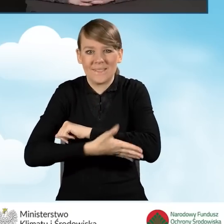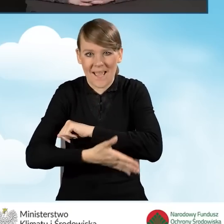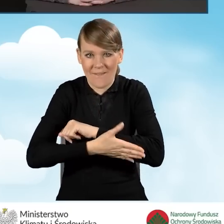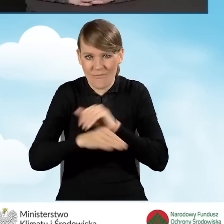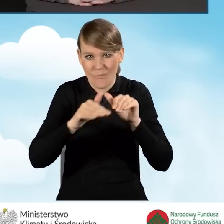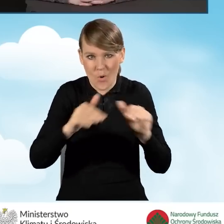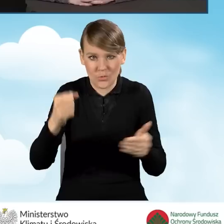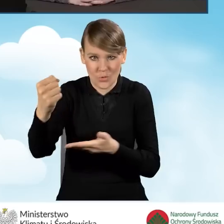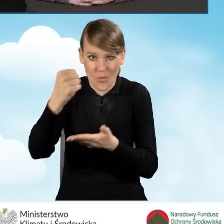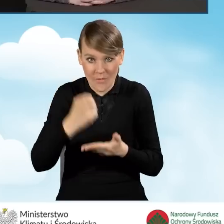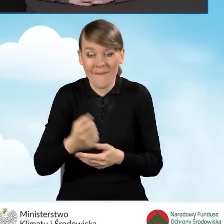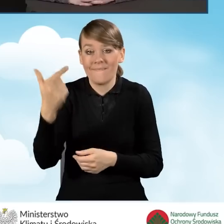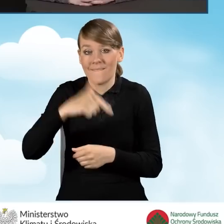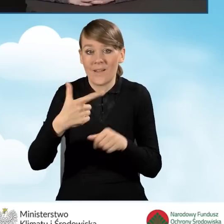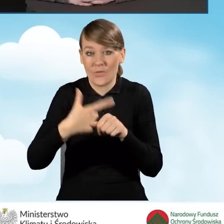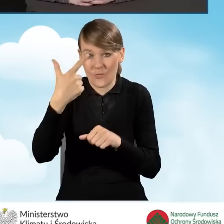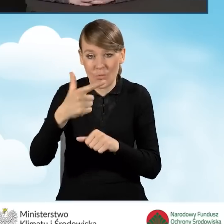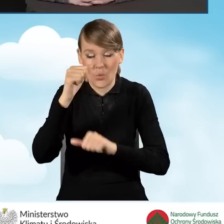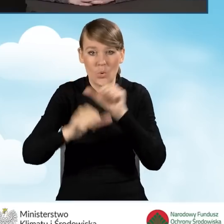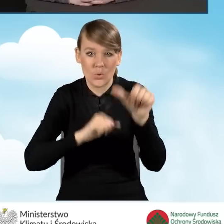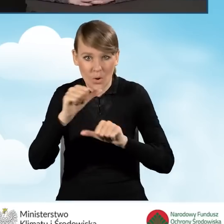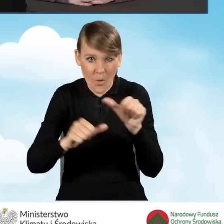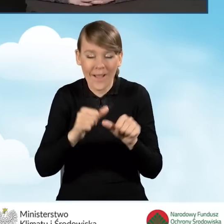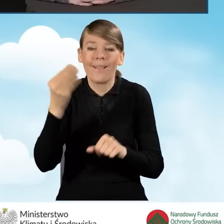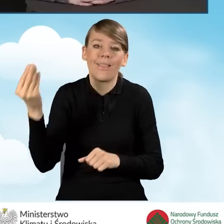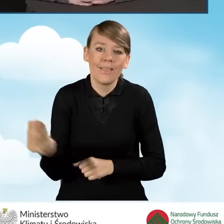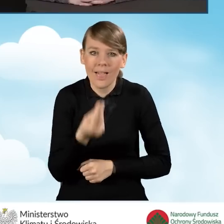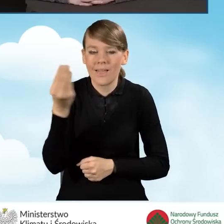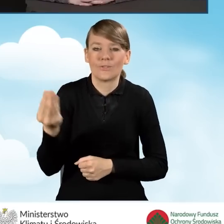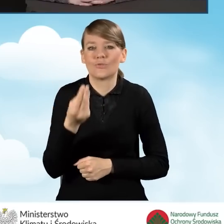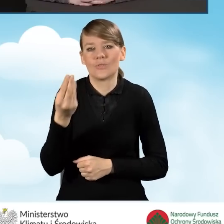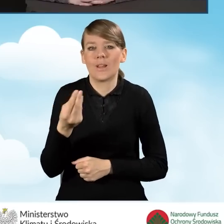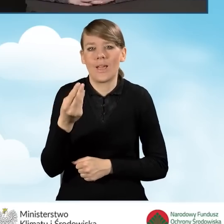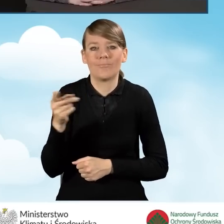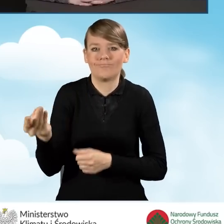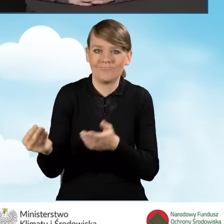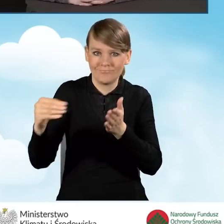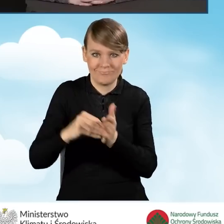W 2022 roku doszła jeszcze jedna grupa wniosków,